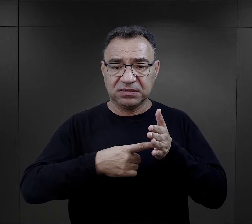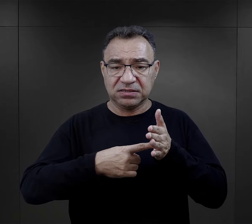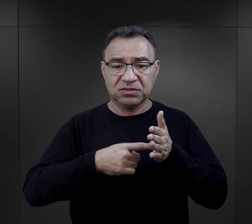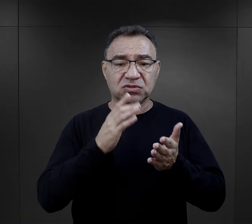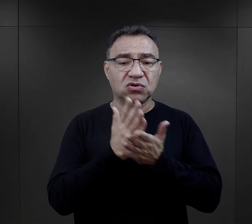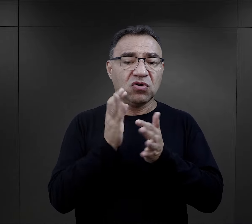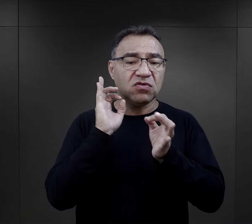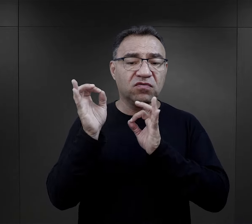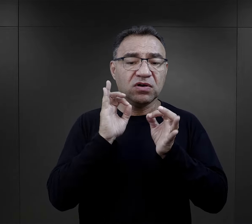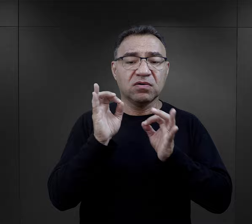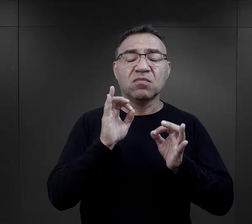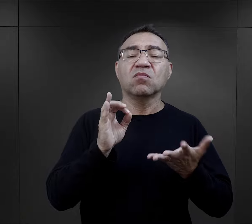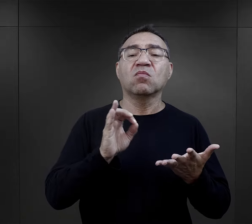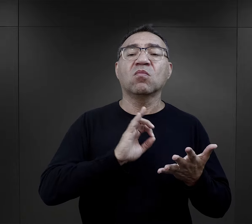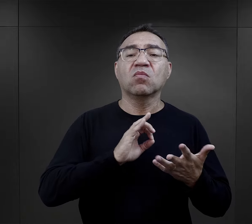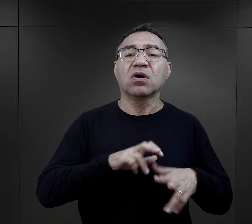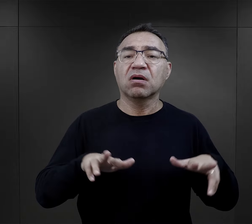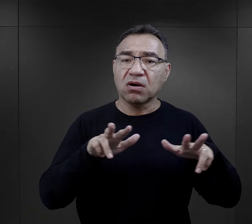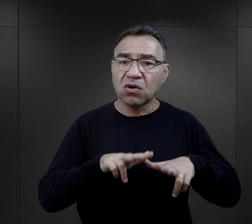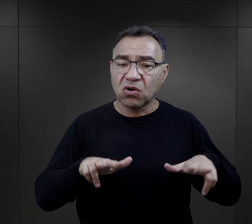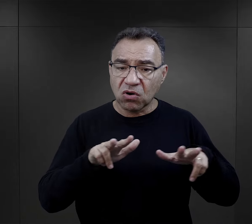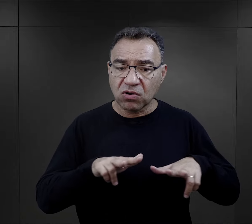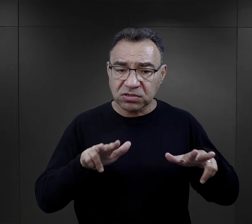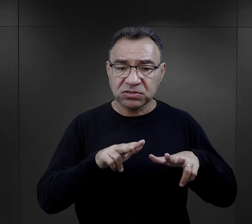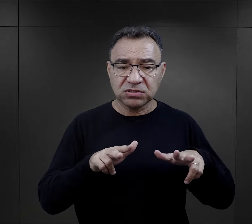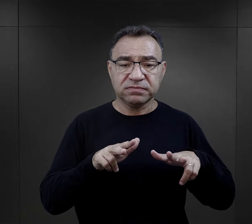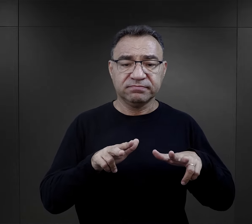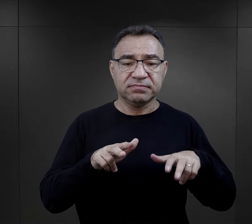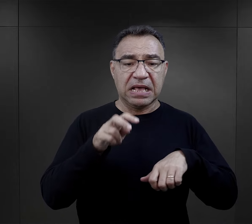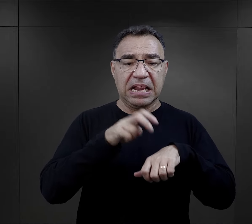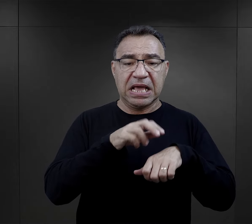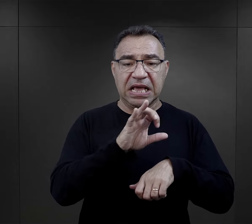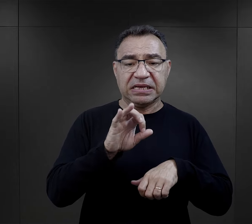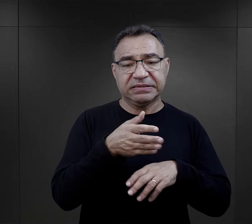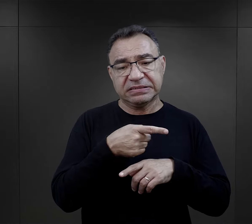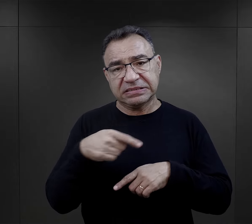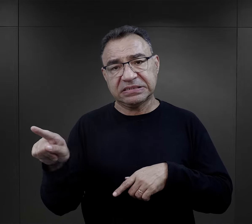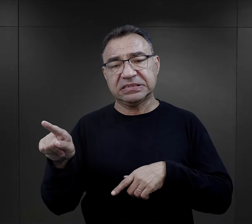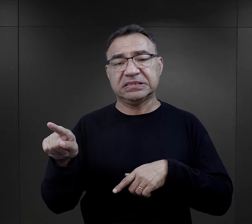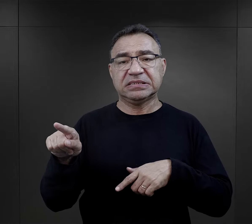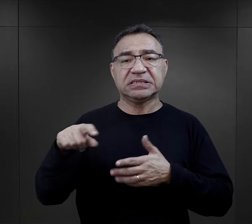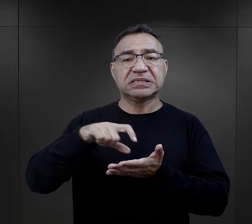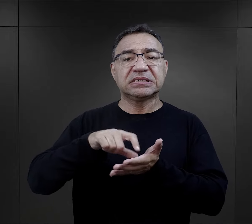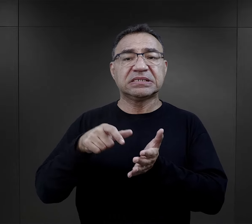były informacje o tragicznym losie ich bliskich, skierowanych przez lekarzy SS na śmierć w komorach gazowych.